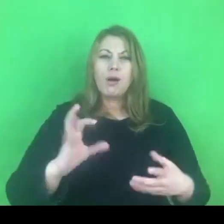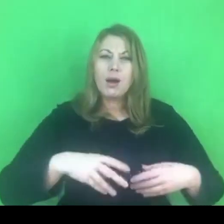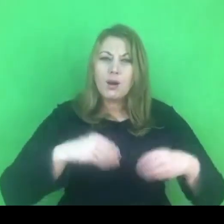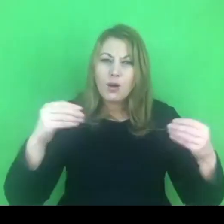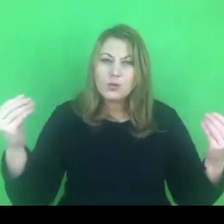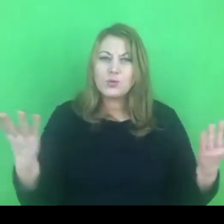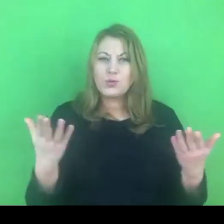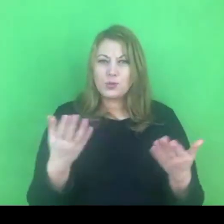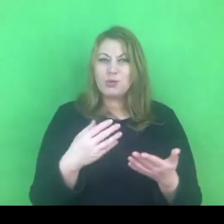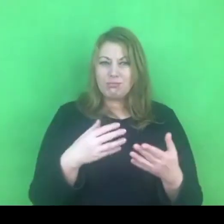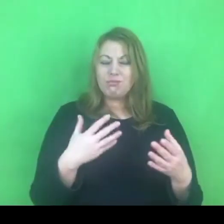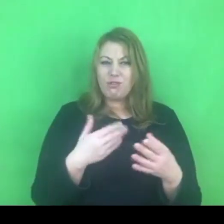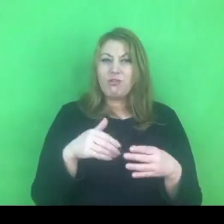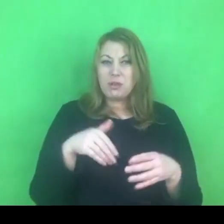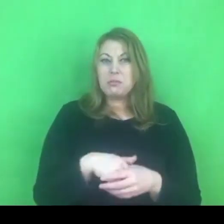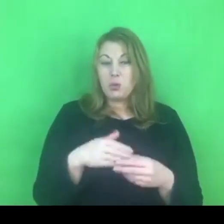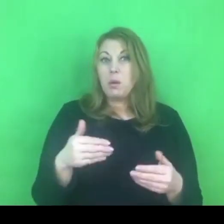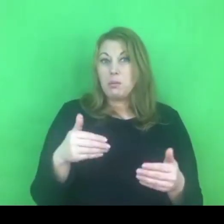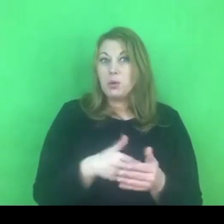Niewątpliwie jest to wyzwanie, które jest przed nami.